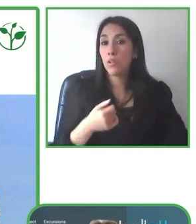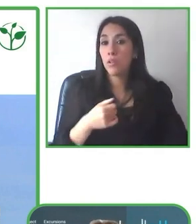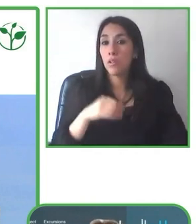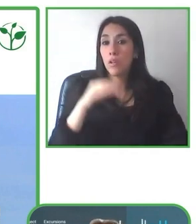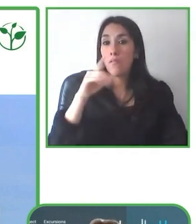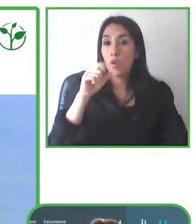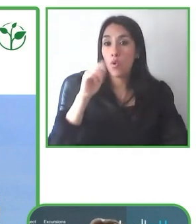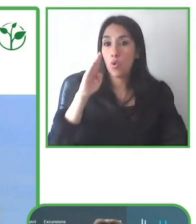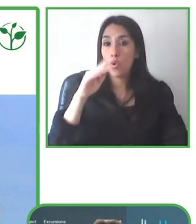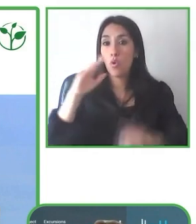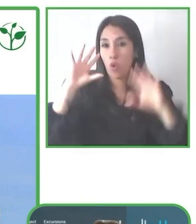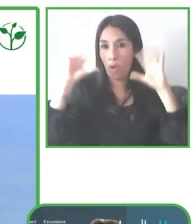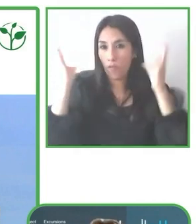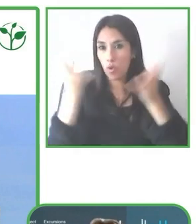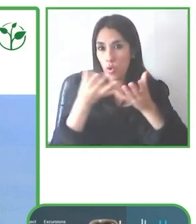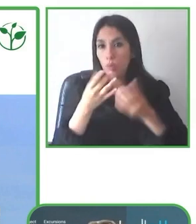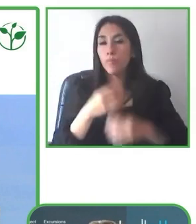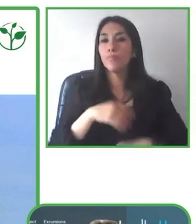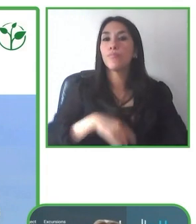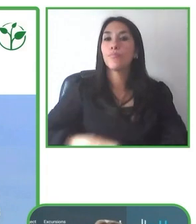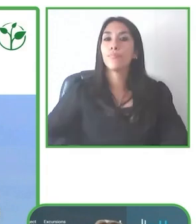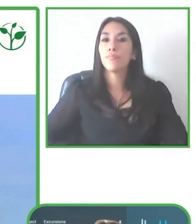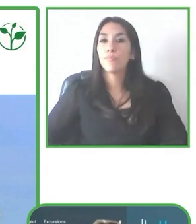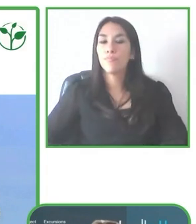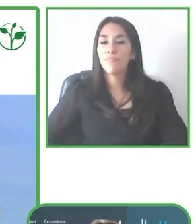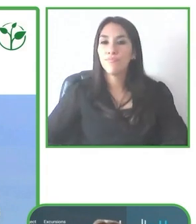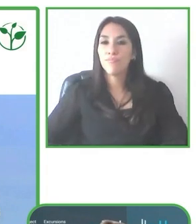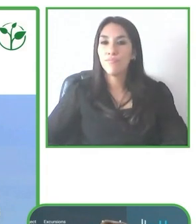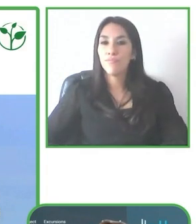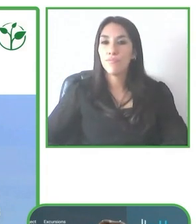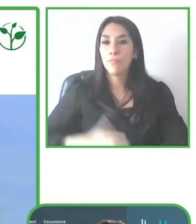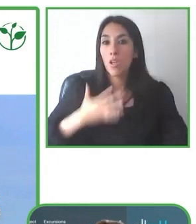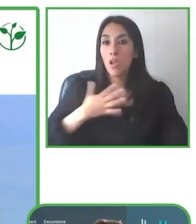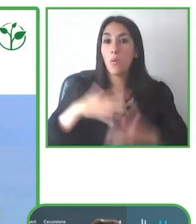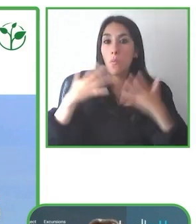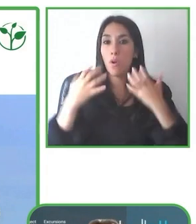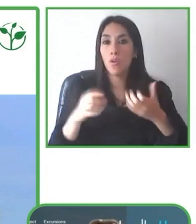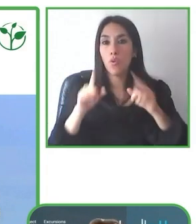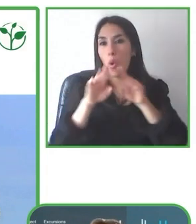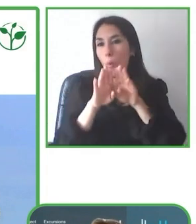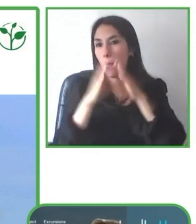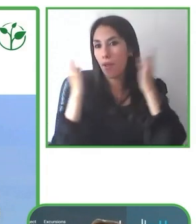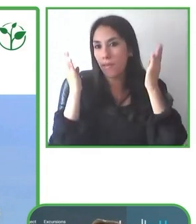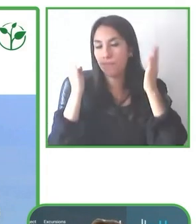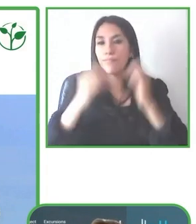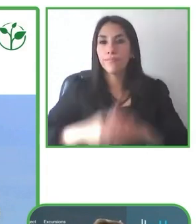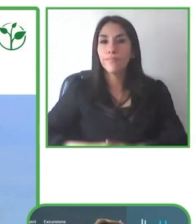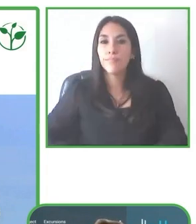pero que a veces de pronto no es como se había esperado.